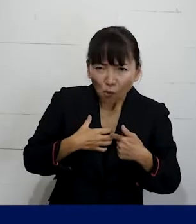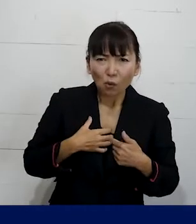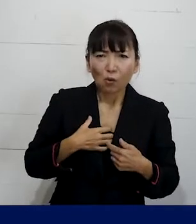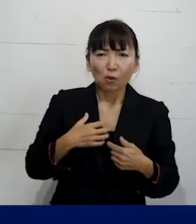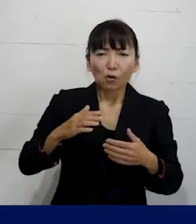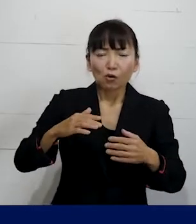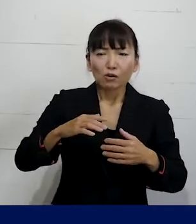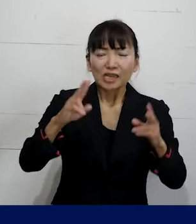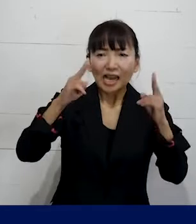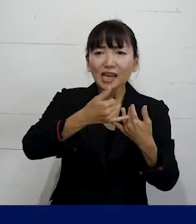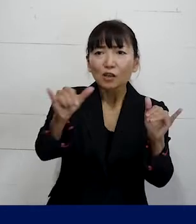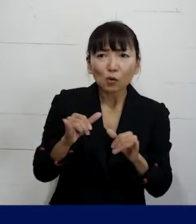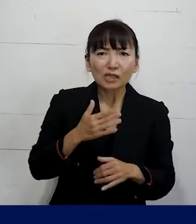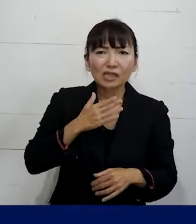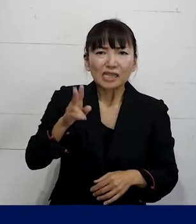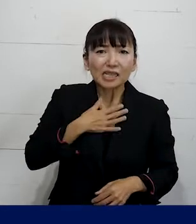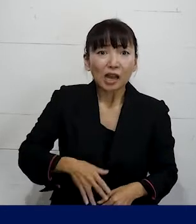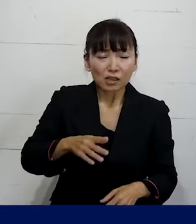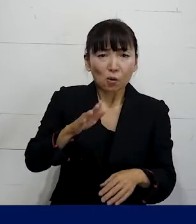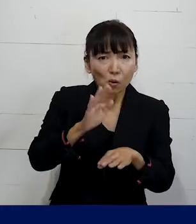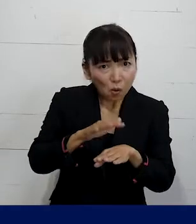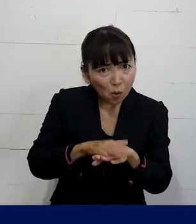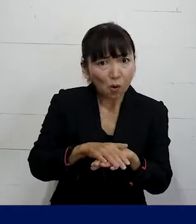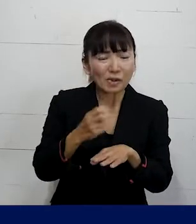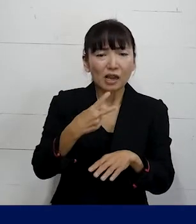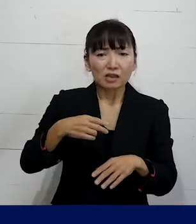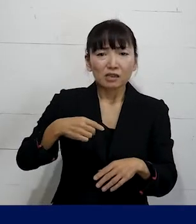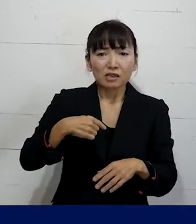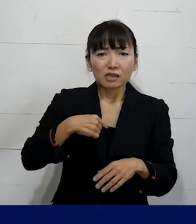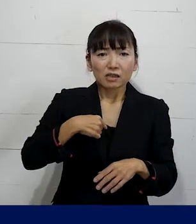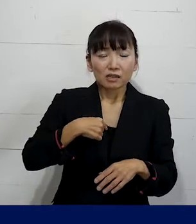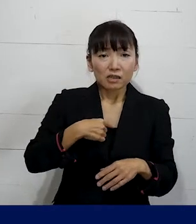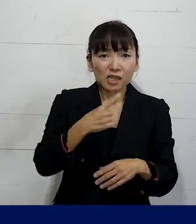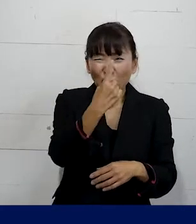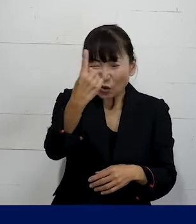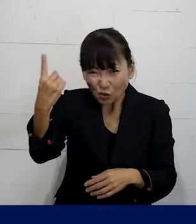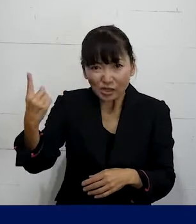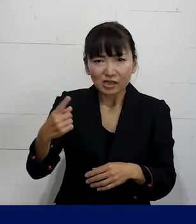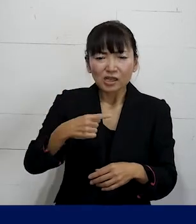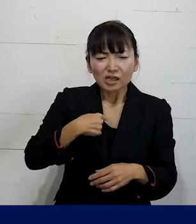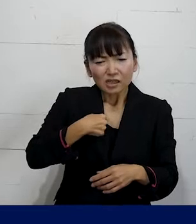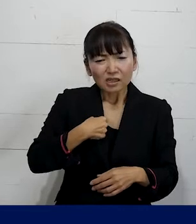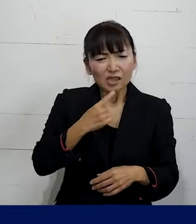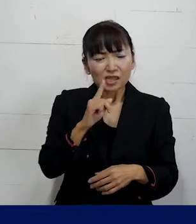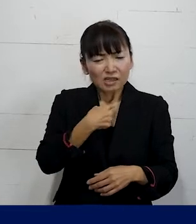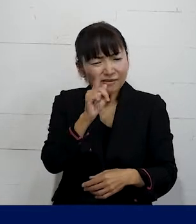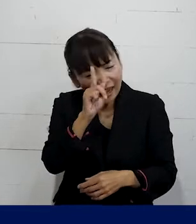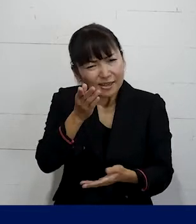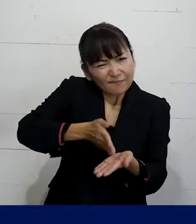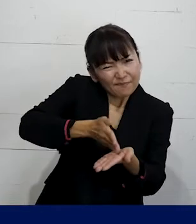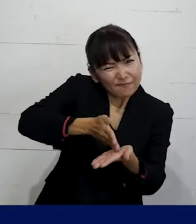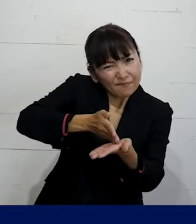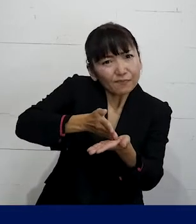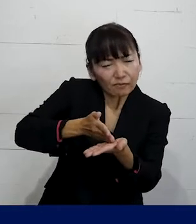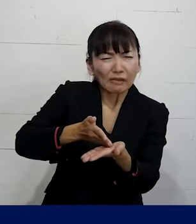そしてそれを 当事者が一人一人の同僚に お話をして分かってもらうっていうのは